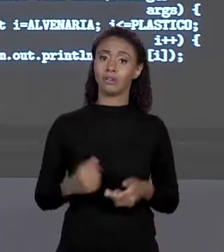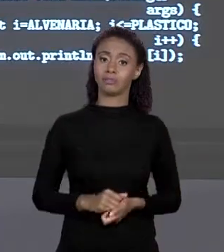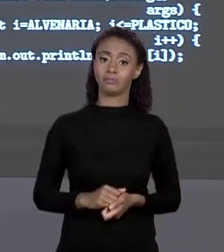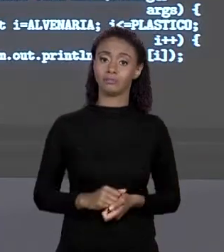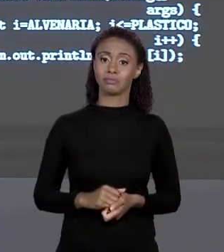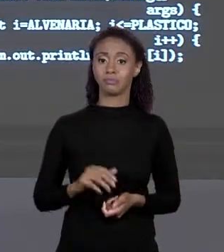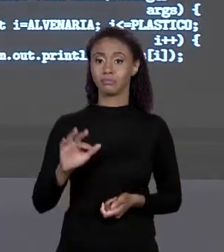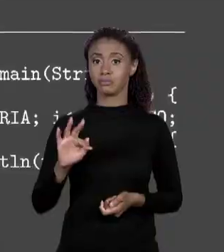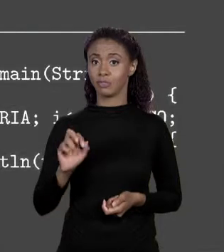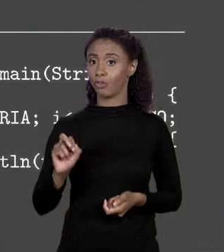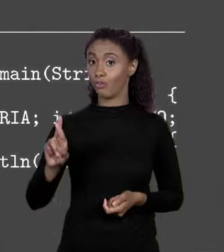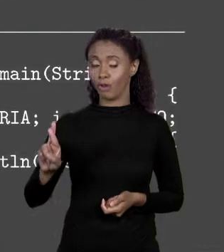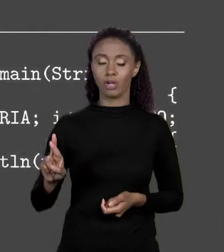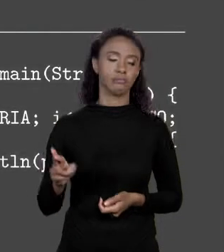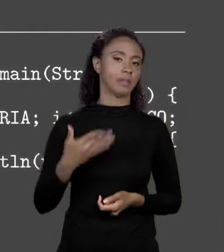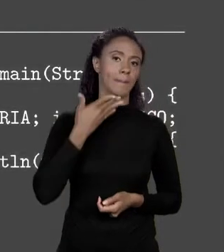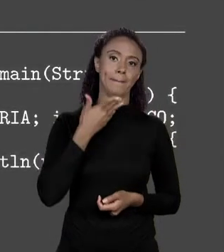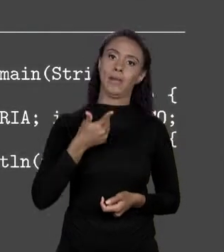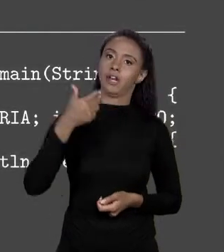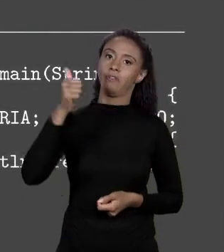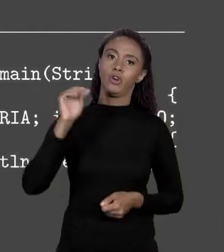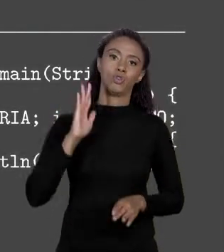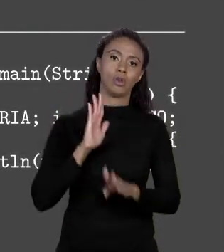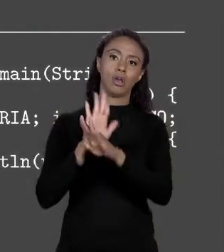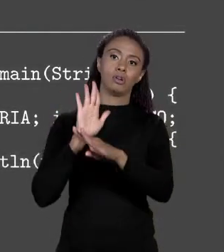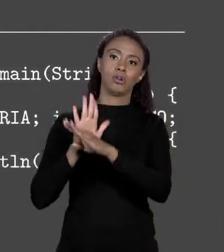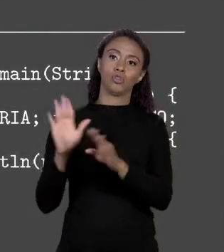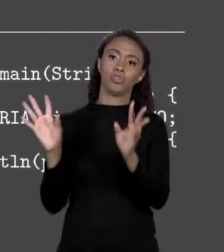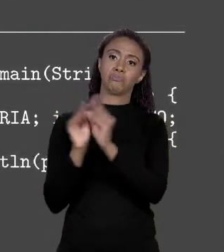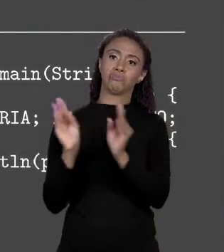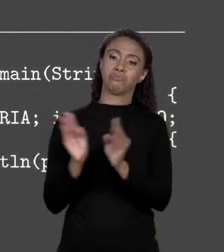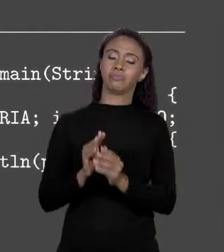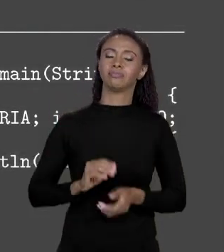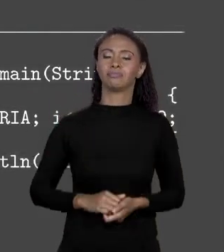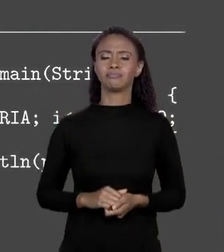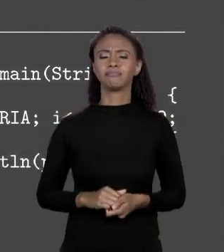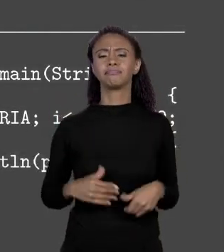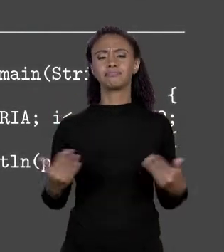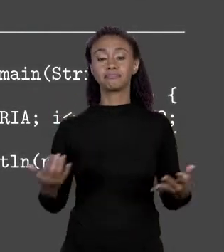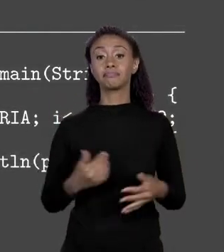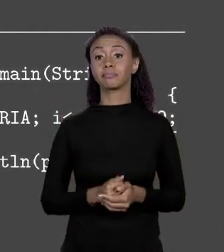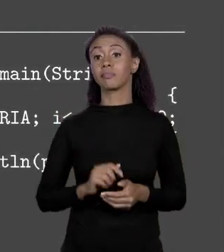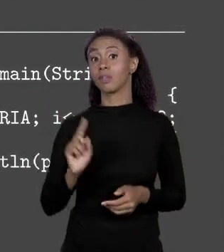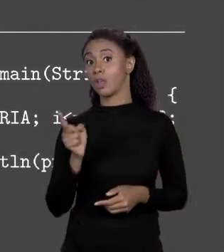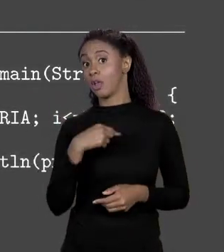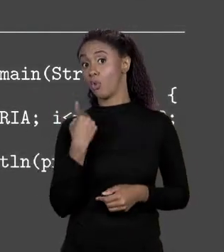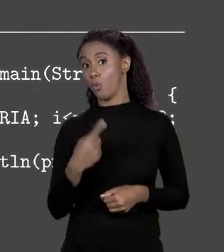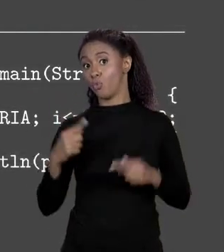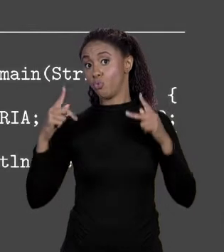PARA ARRANJO É O QUE HÁ. ASSIM NO NOSSO CÓDIGO QUE FIZEMOS,